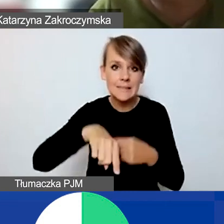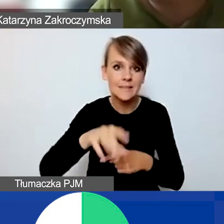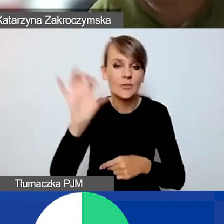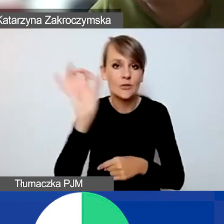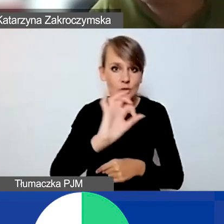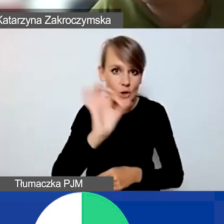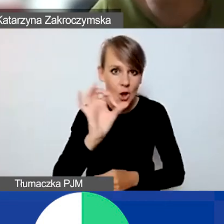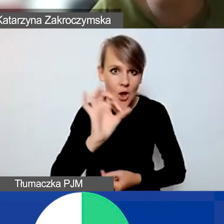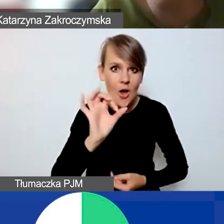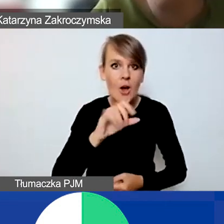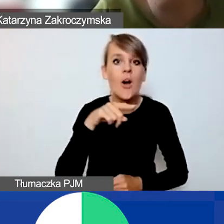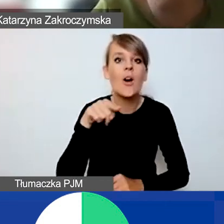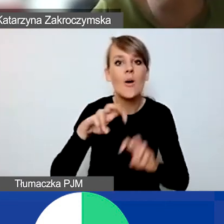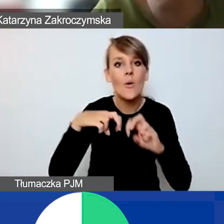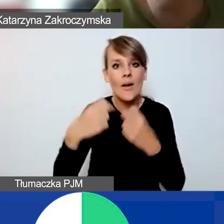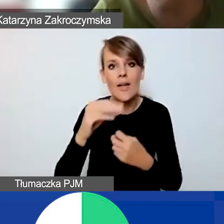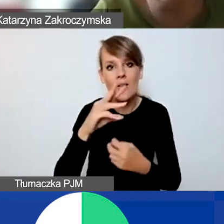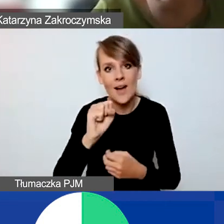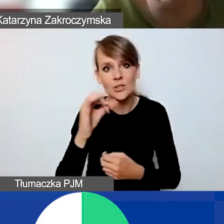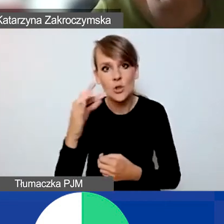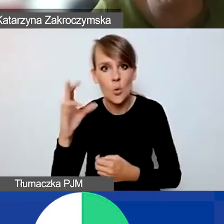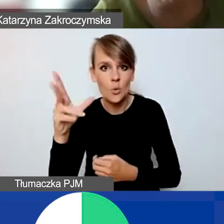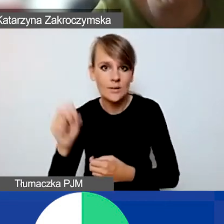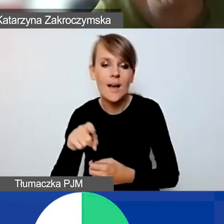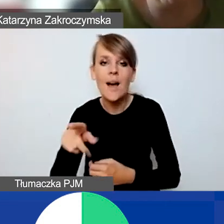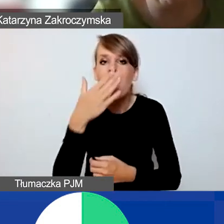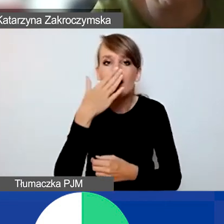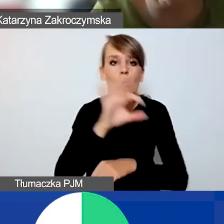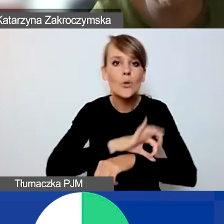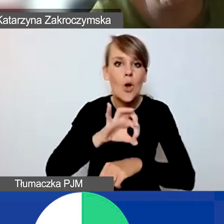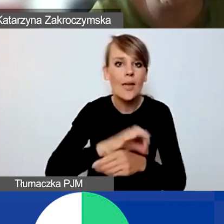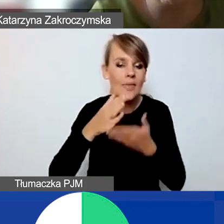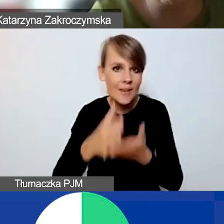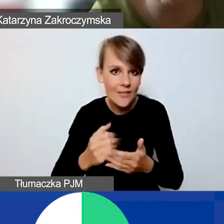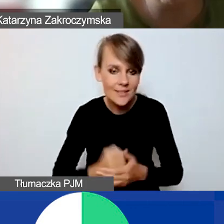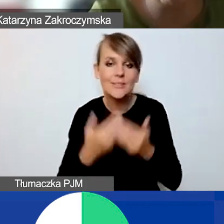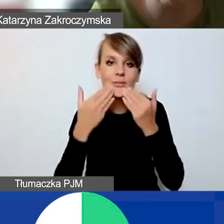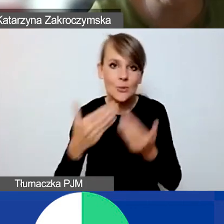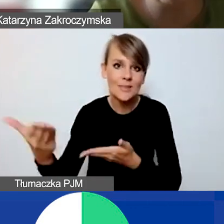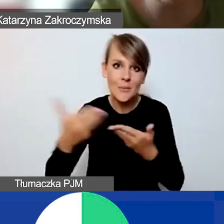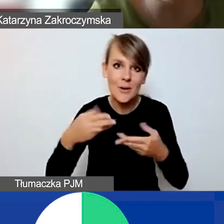Webinarium Ewy Stokłuskiej o typach projektów interwencyjnych. Dziękuję bardzo i zapraszamy do udziału. Do widzenia.